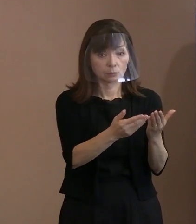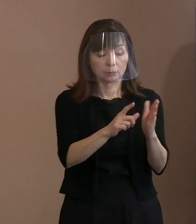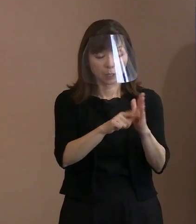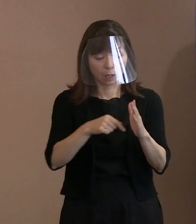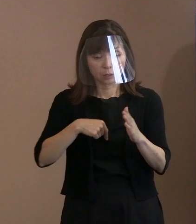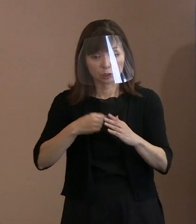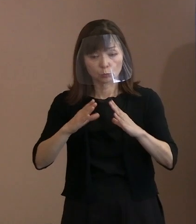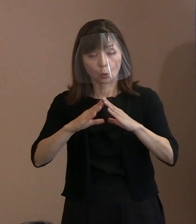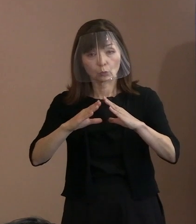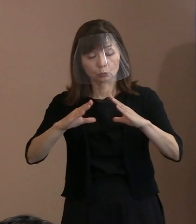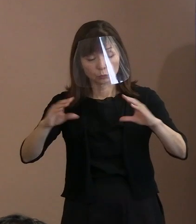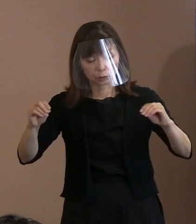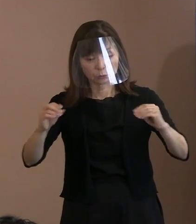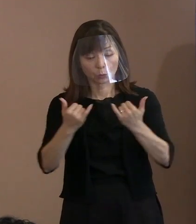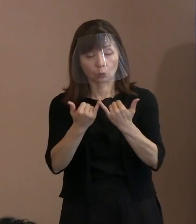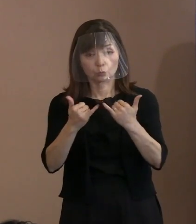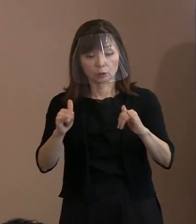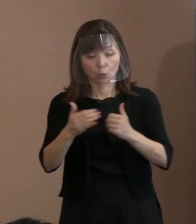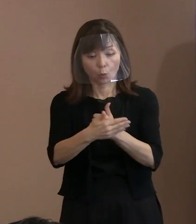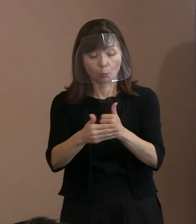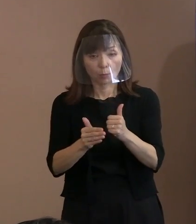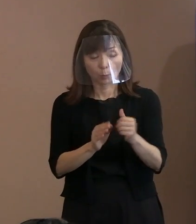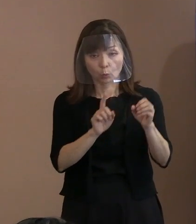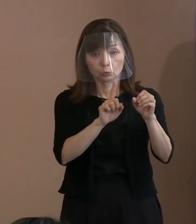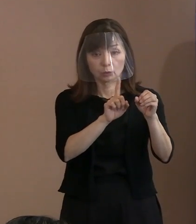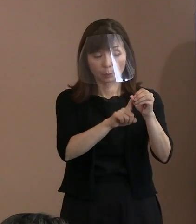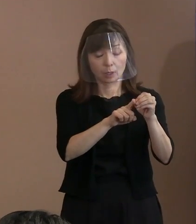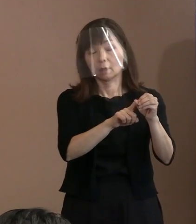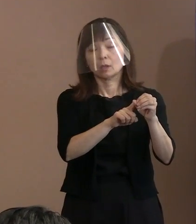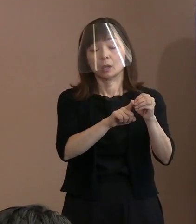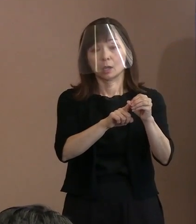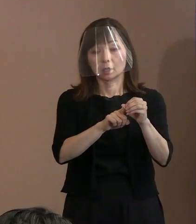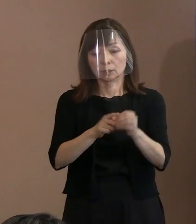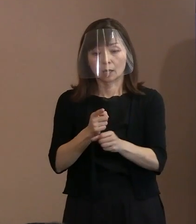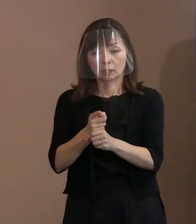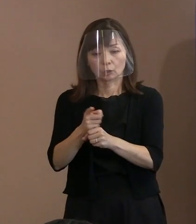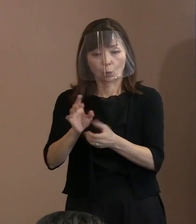国民を守るという立場だから使うか 使わないかについては､ 理性的な判断をするであろうと｡